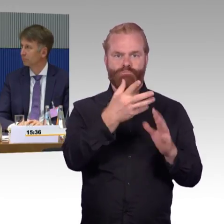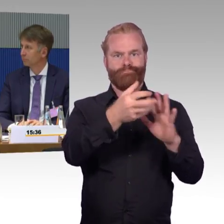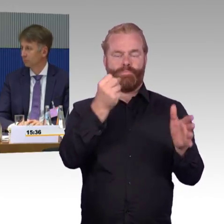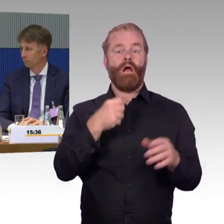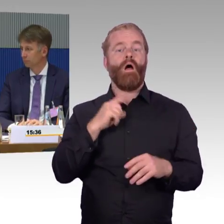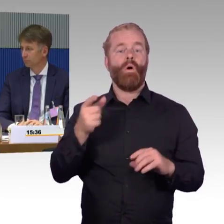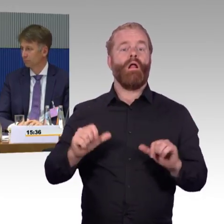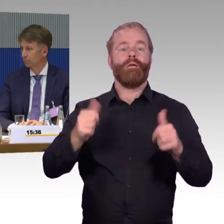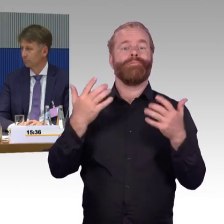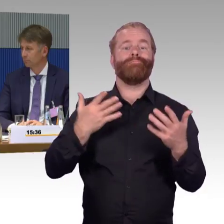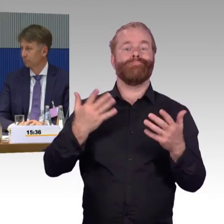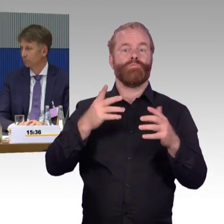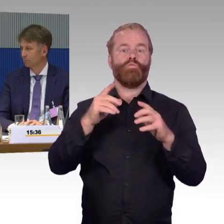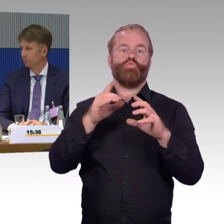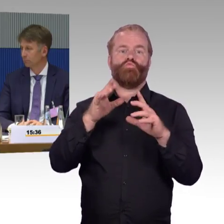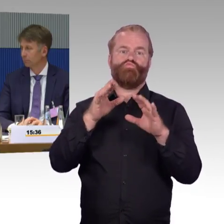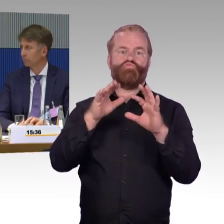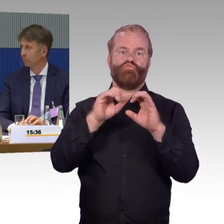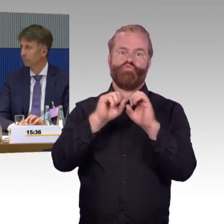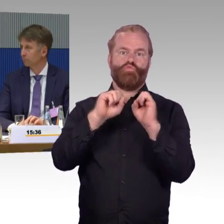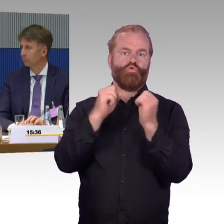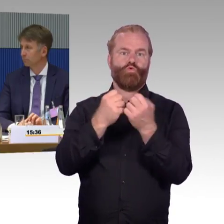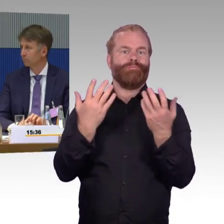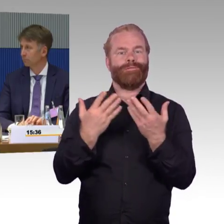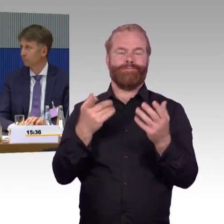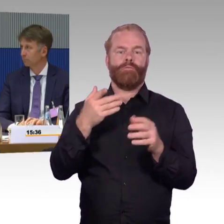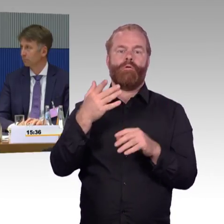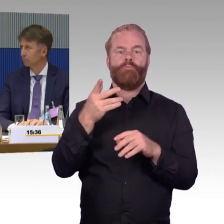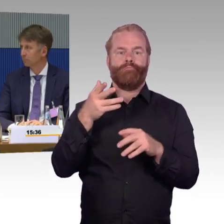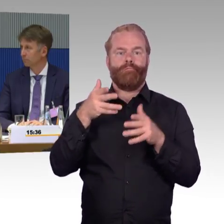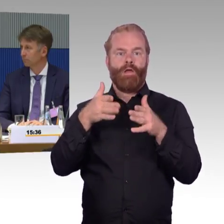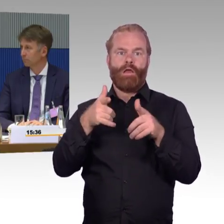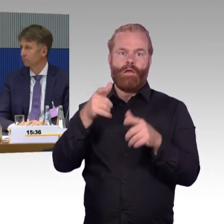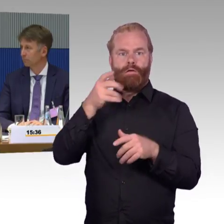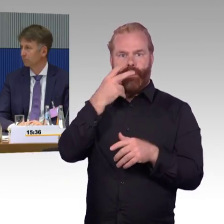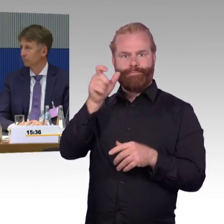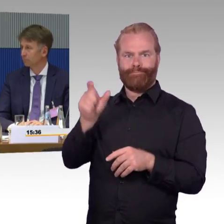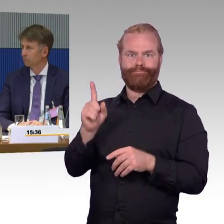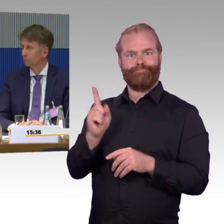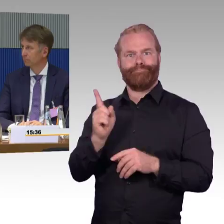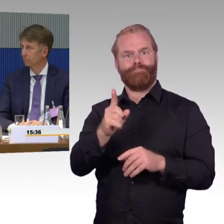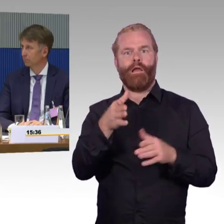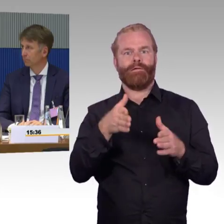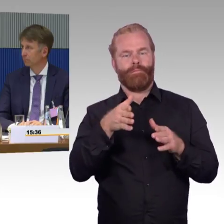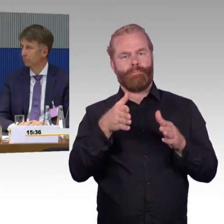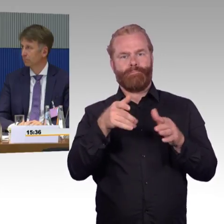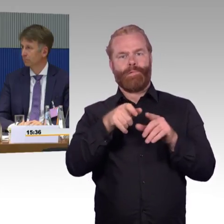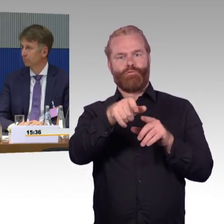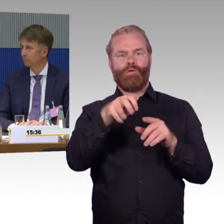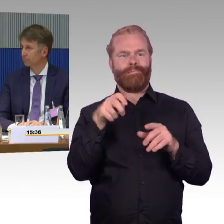die ihn unterstützen oder leider auch Fälle, er fährt eben zum nächstgrößeren Bahnhof, wo eben Angebote da sind, weil eben in den Abendstunden,